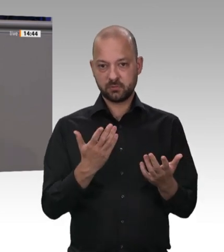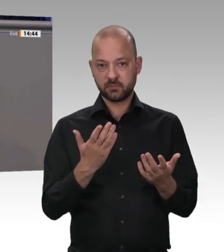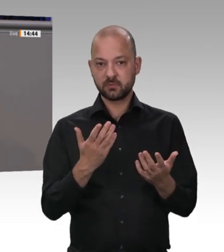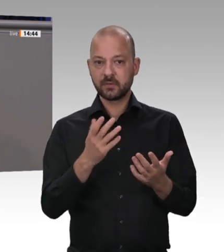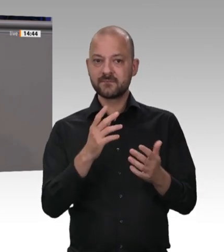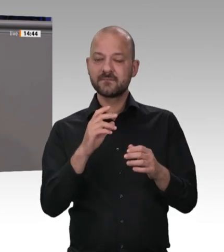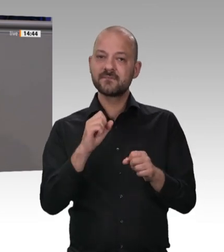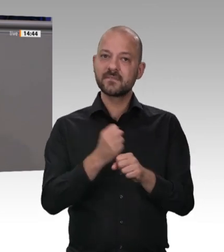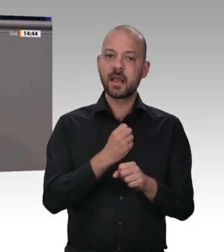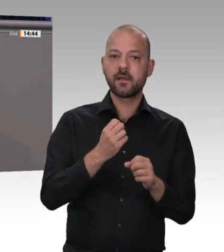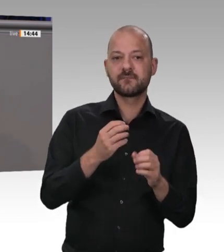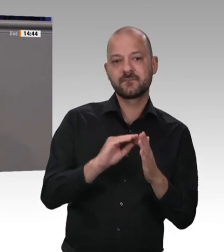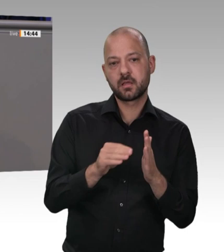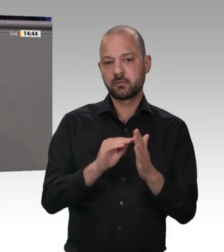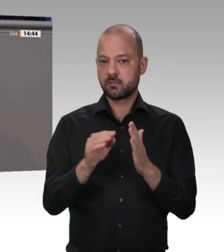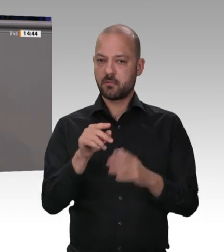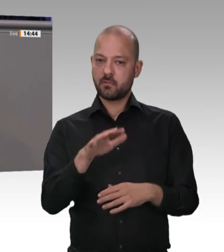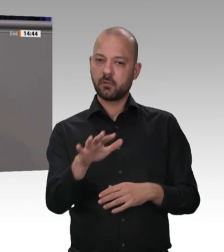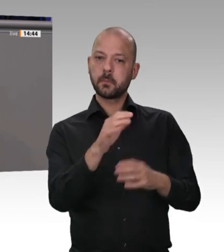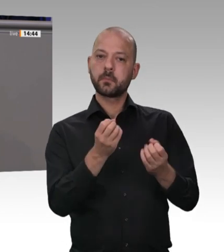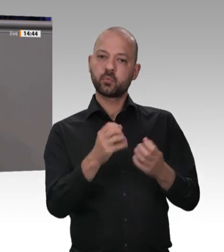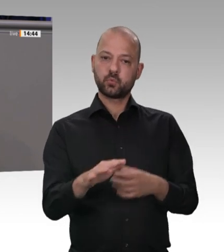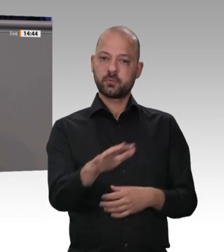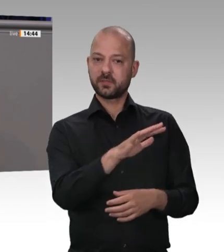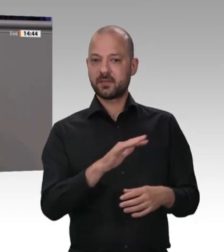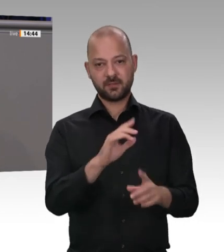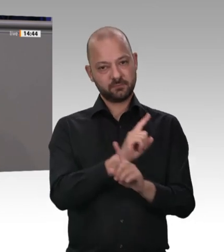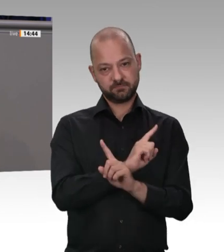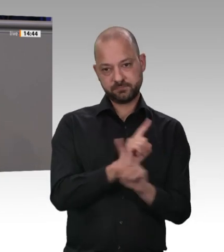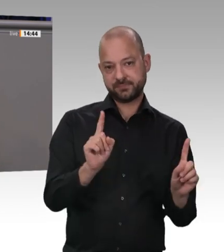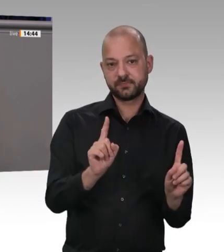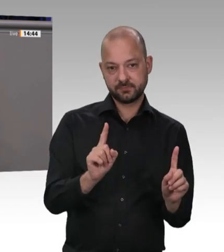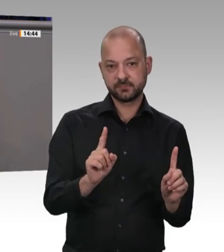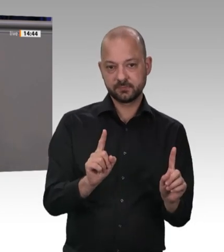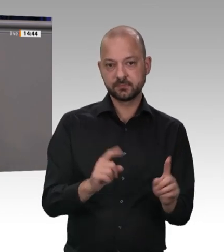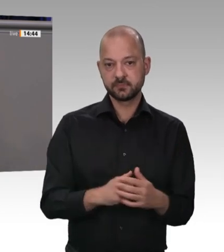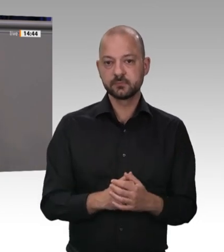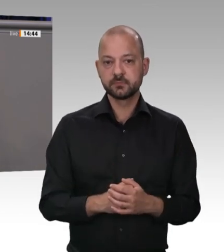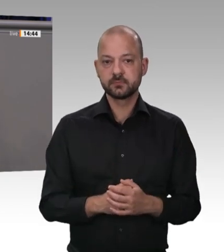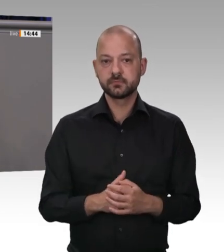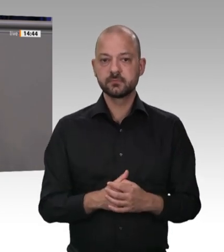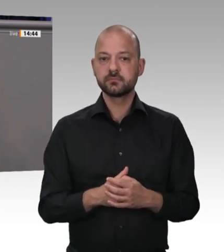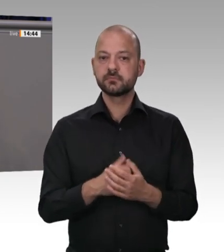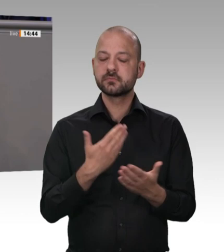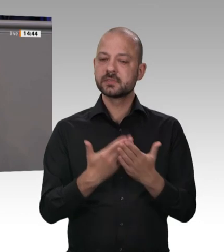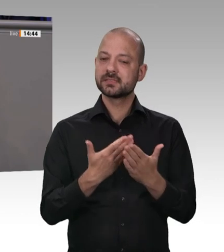auch für die Mitarbeiterinnen und Mitarbeiter in der Fleischindustrie gelten. Das alles sind unsere Antworten. Wir führen keine Lifestyle-Debatten. Wir führen keine